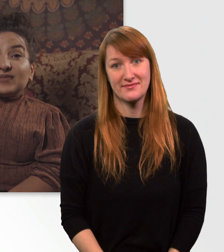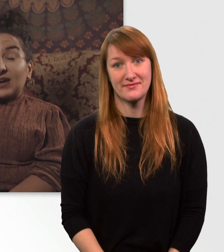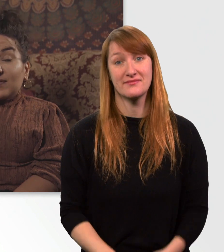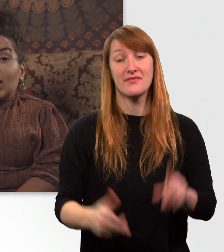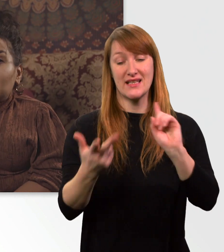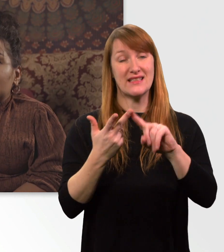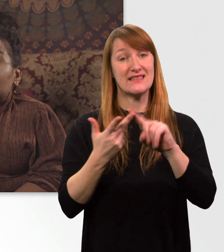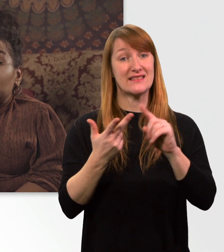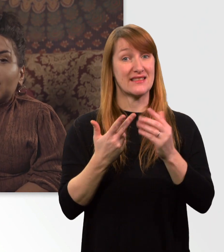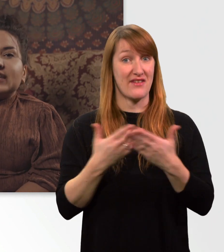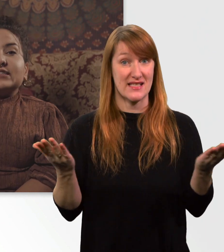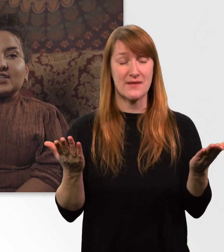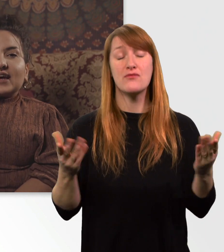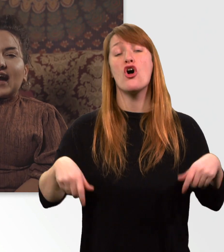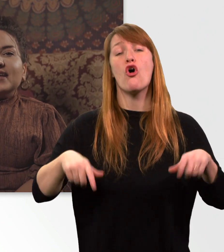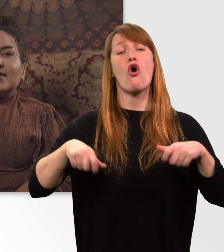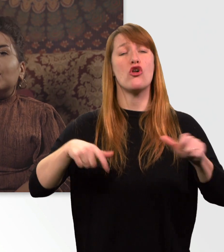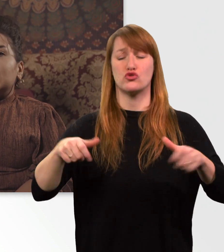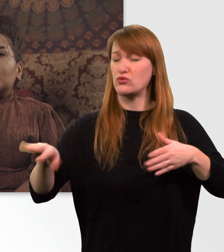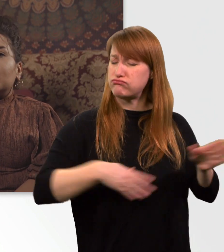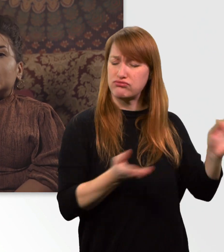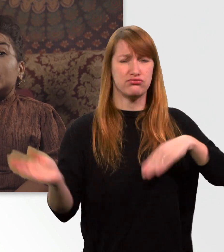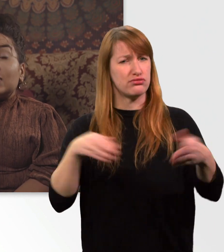Mit meinem Rolli bin ich super wendig und kann einige Hürden überwinden.